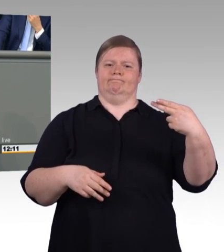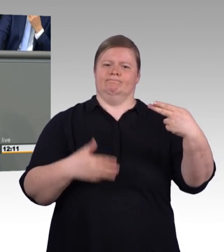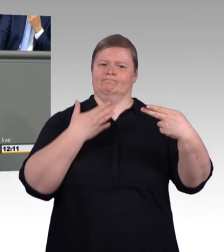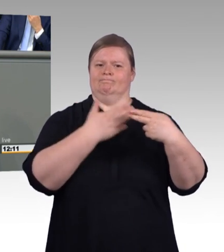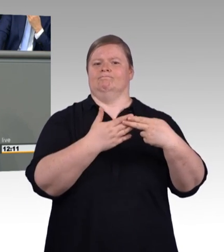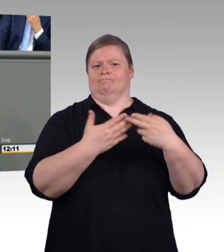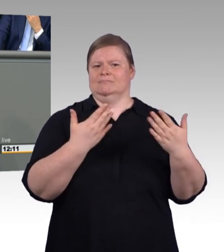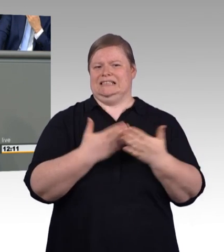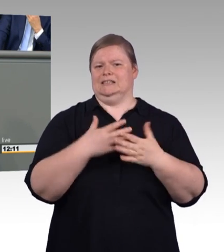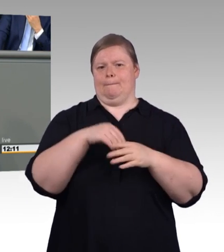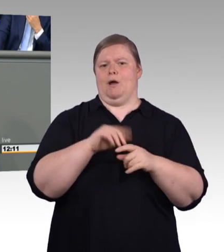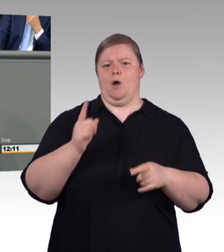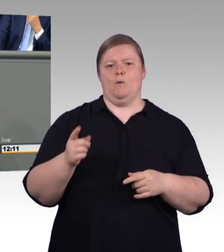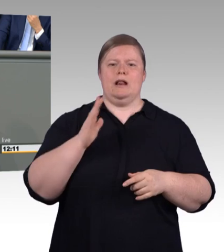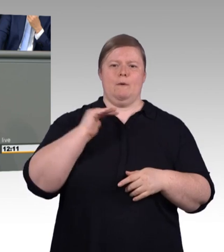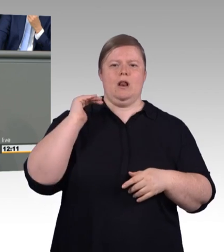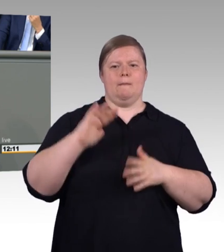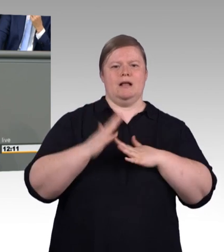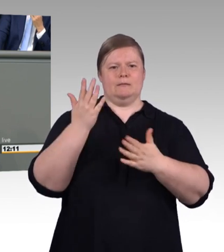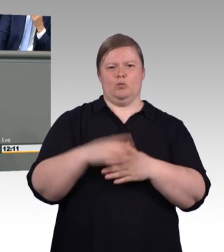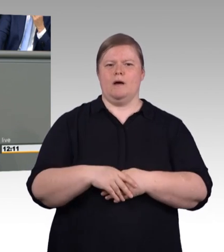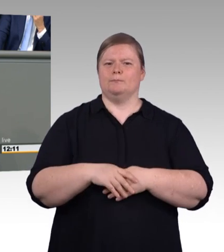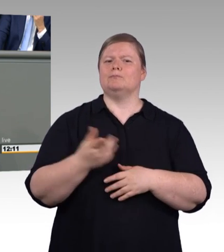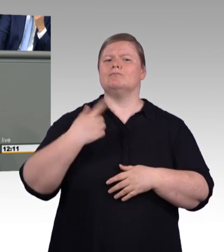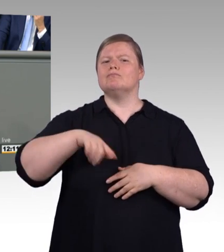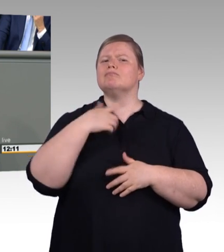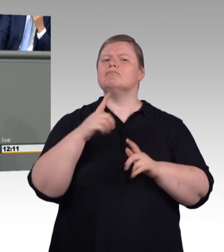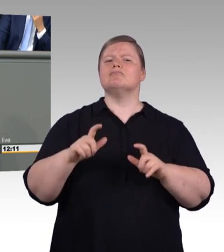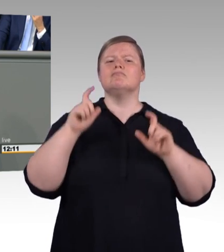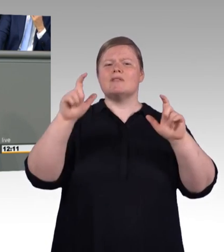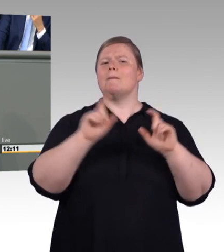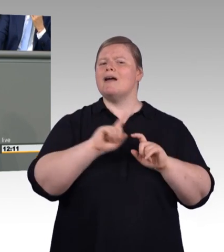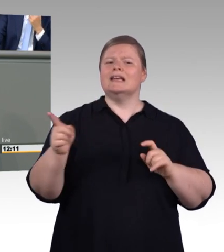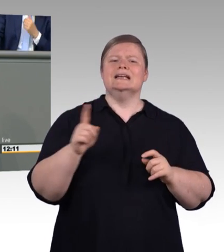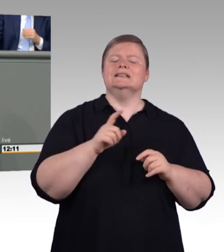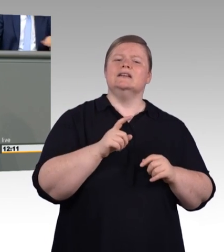wenn es darum geht, dass es hierbei sich um akademisch-. Es handelt sich um vergleichbare Bezeichnungen.